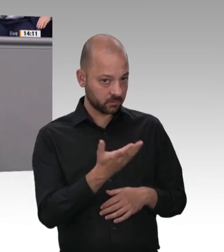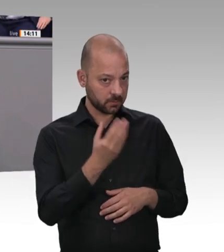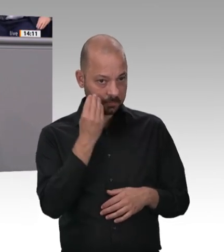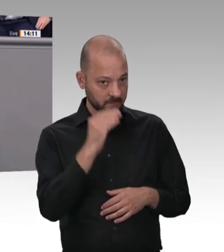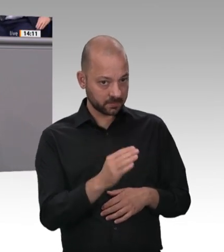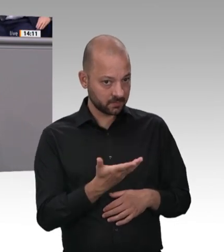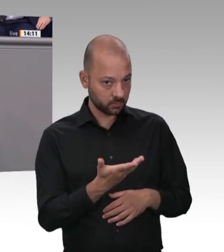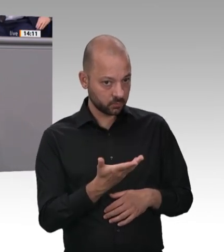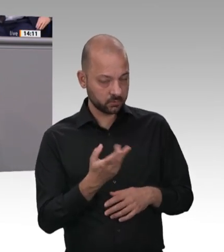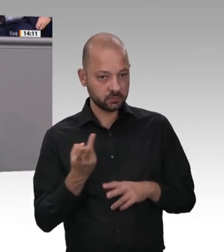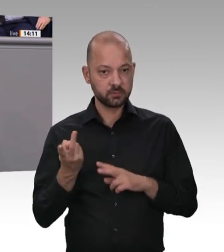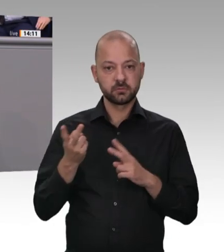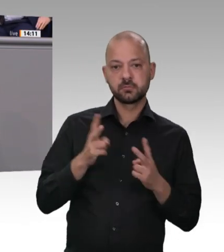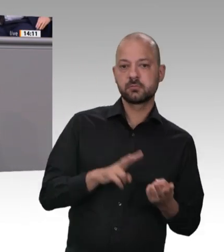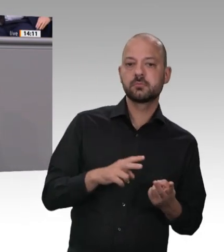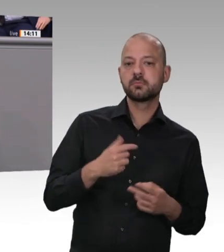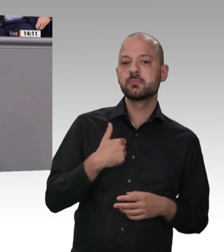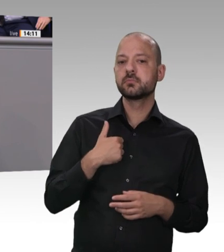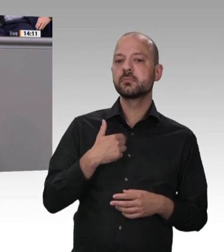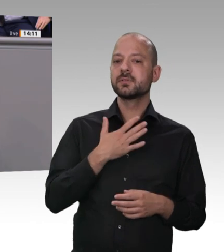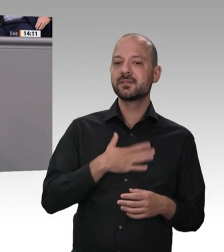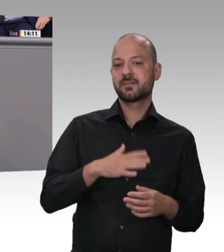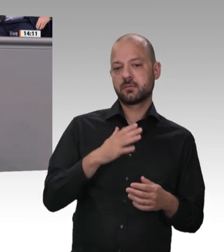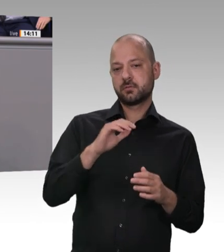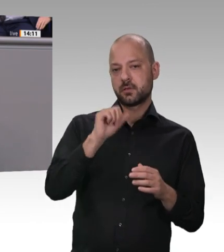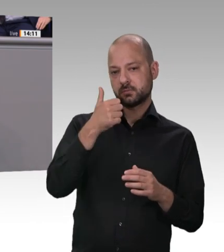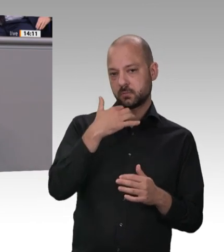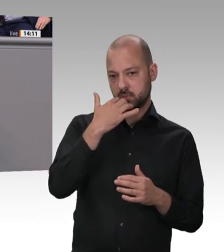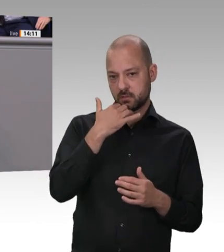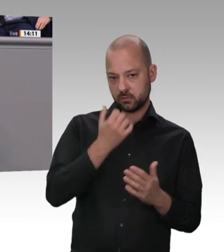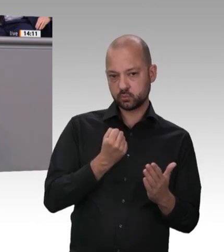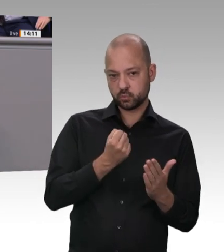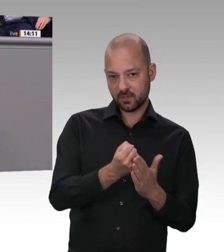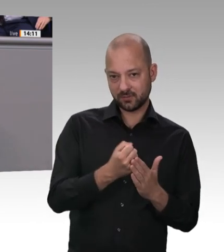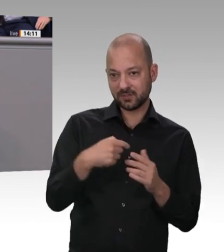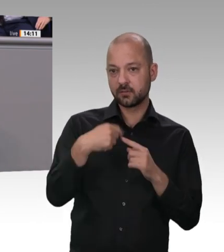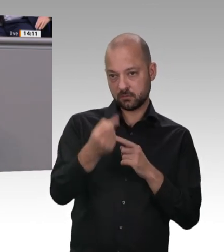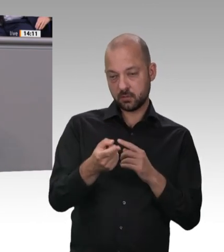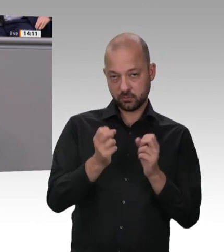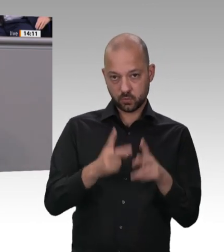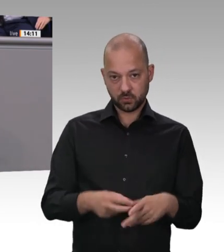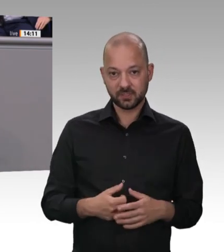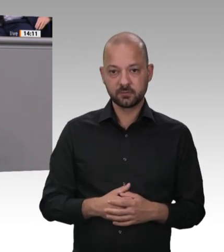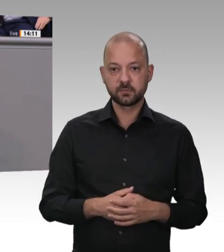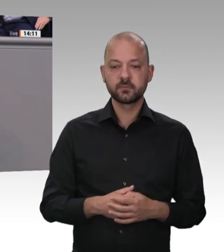Es geht mir um die Verantwortung der Unternehmen für ihre Beschäftigten. Es geht – Kollege Laumann, da sind wir uns einig – auch um die Verantwortung